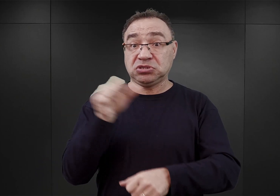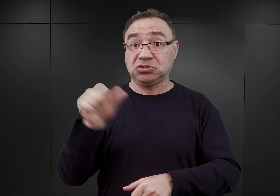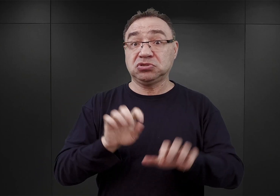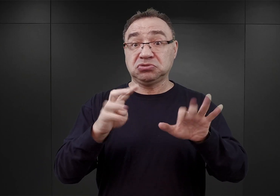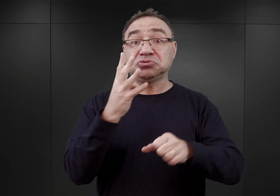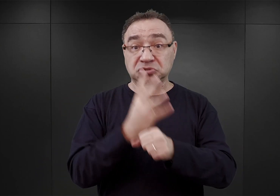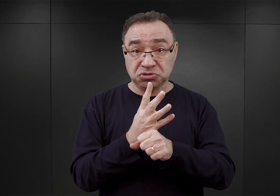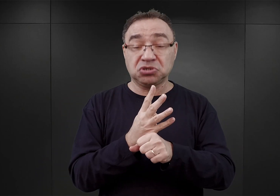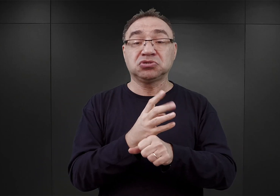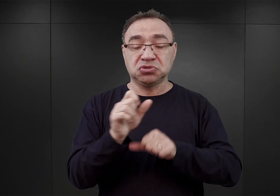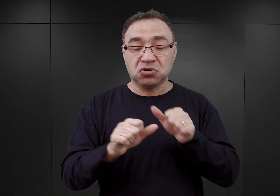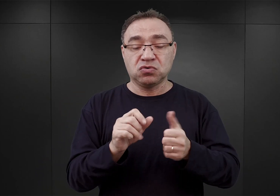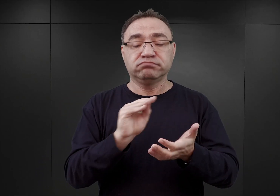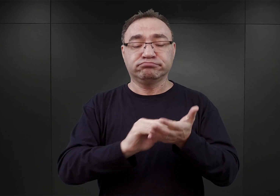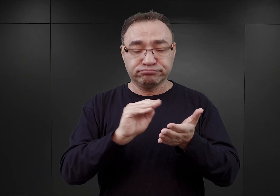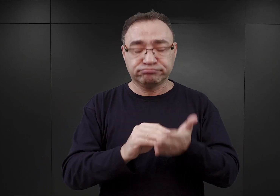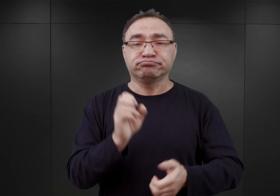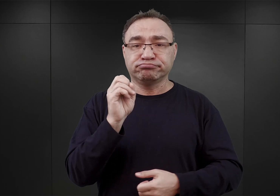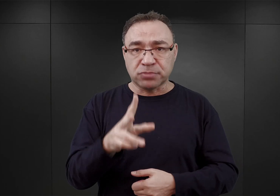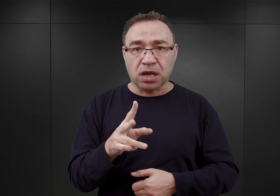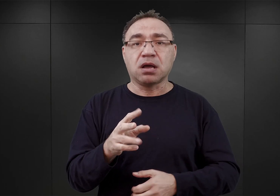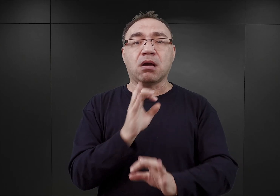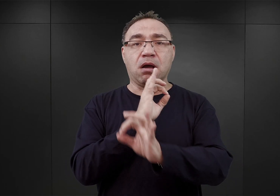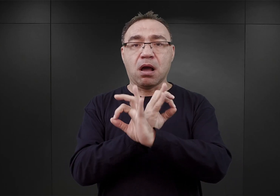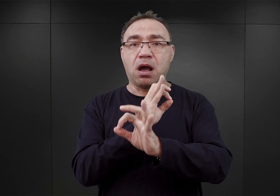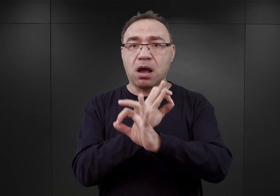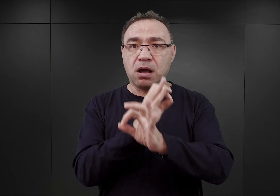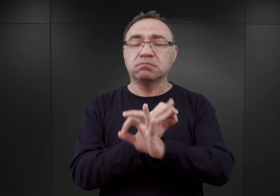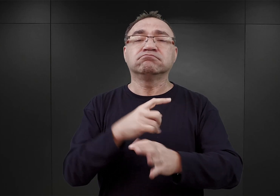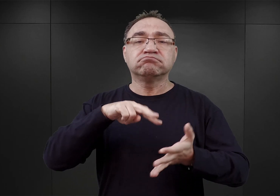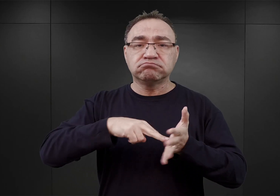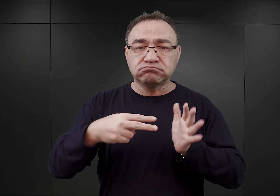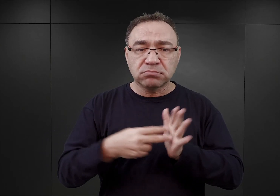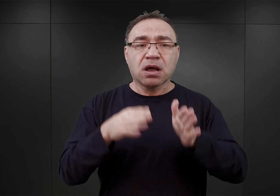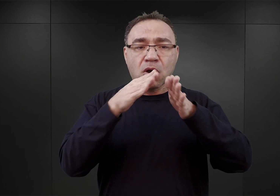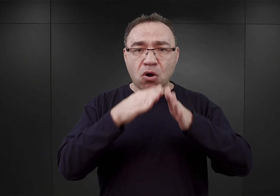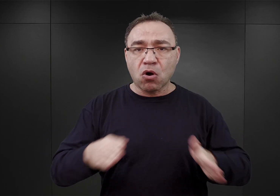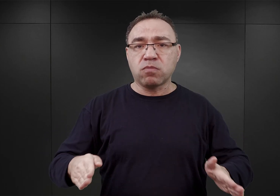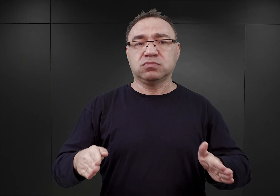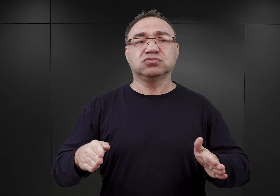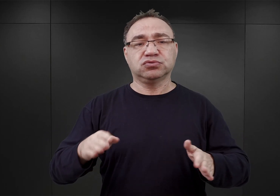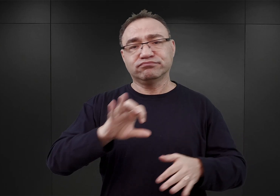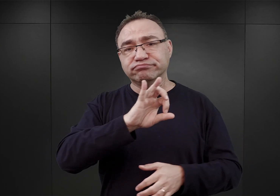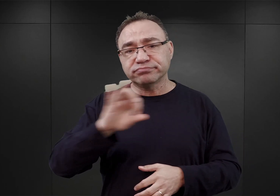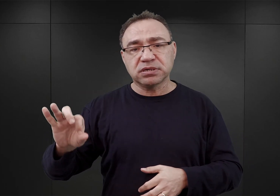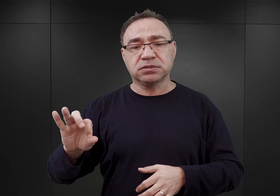Mówił on, iż Auschwitz ma zostać obozem koncentracyjnym o pojemności 30 000 więźniów,